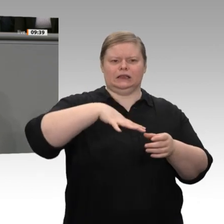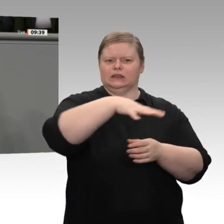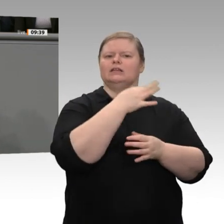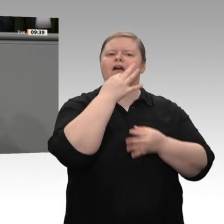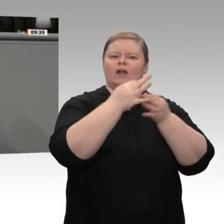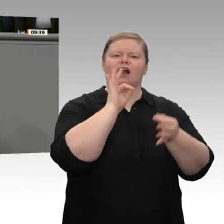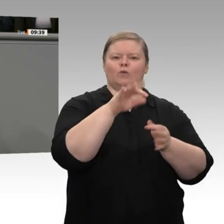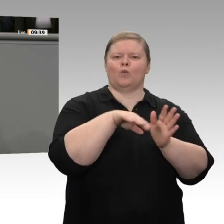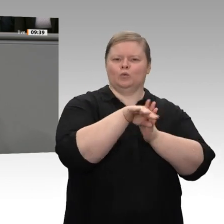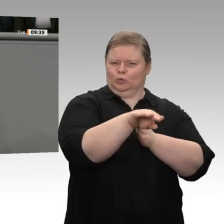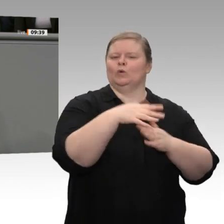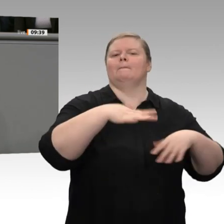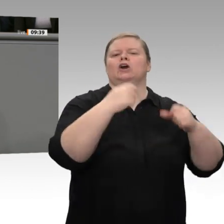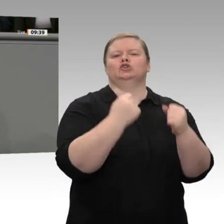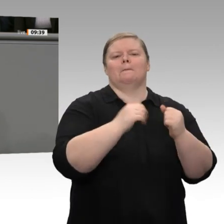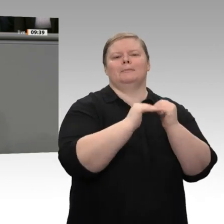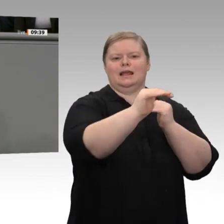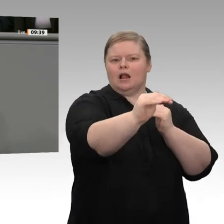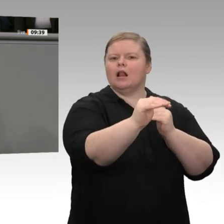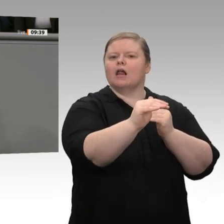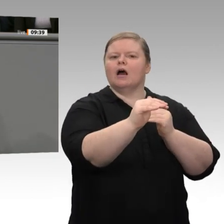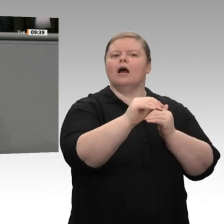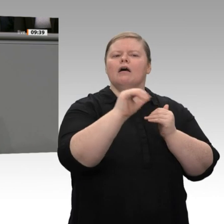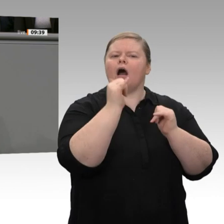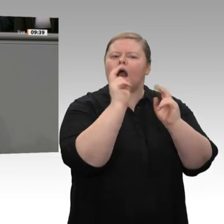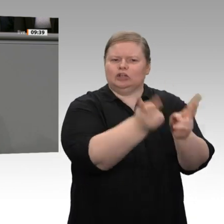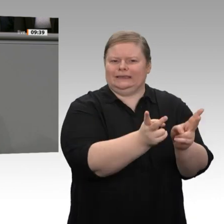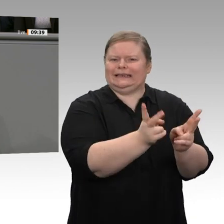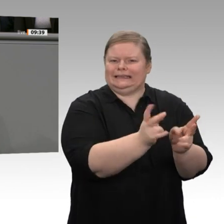Auch das ist keine Leistung des Bundeswirtschaftsministers, eher eine Leistung der Gewerkschaften, meine Damen und Herren.